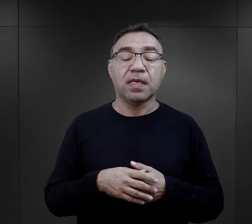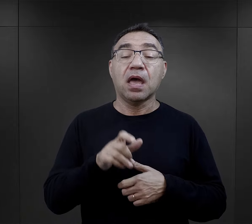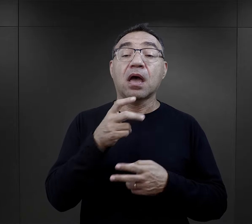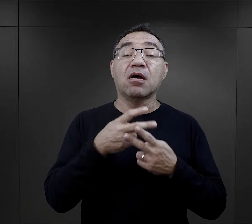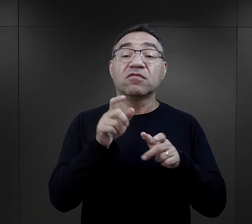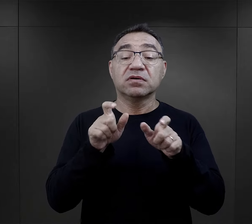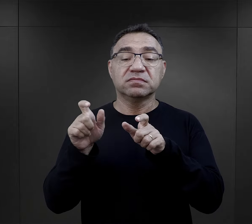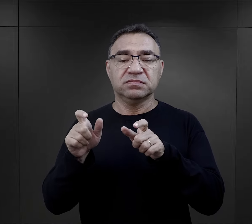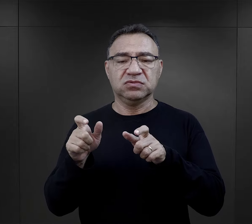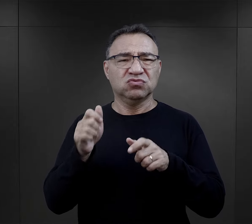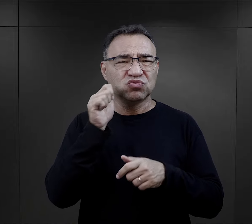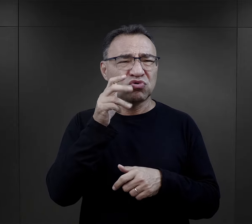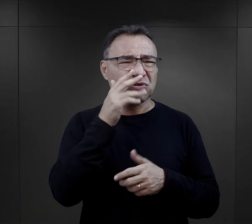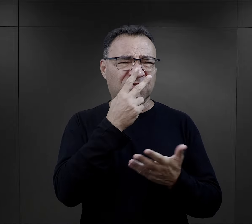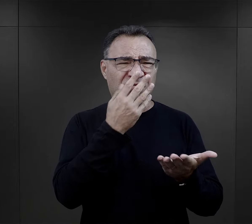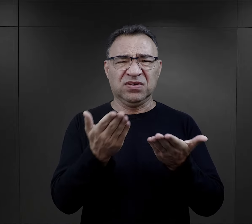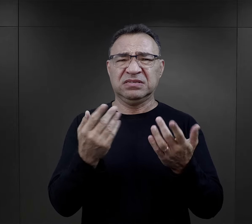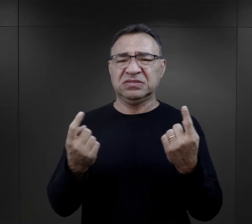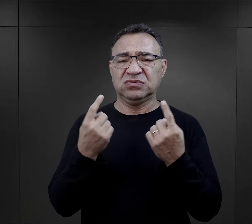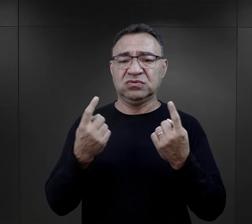Jak więźniowie reagowali na taką codzienność?